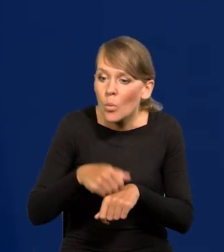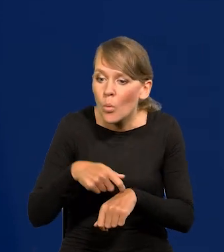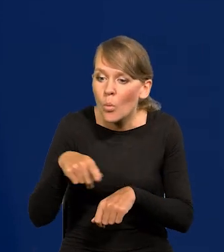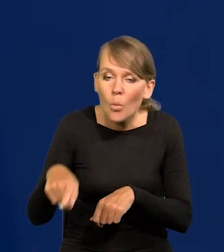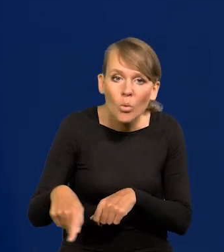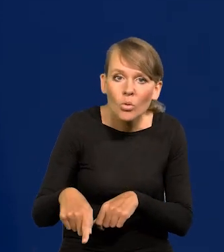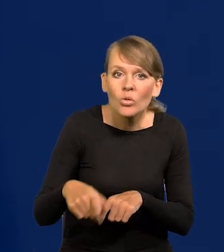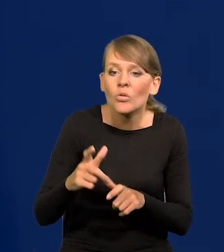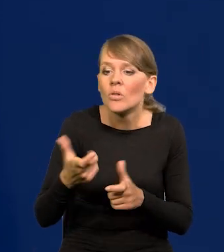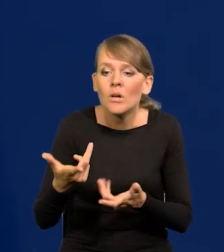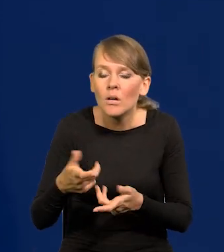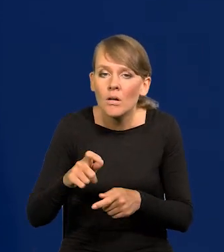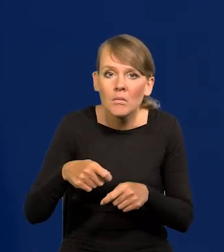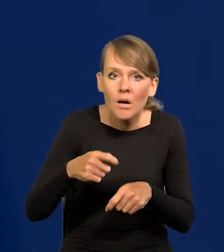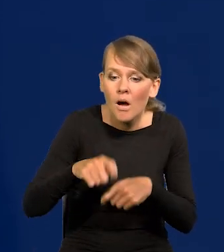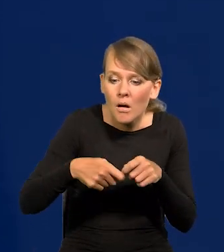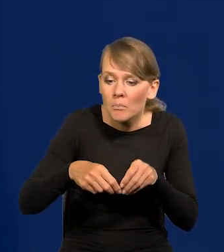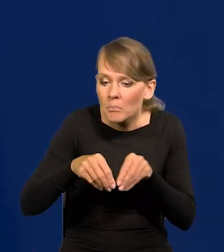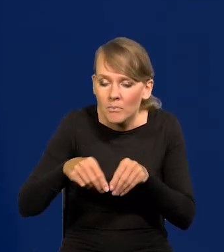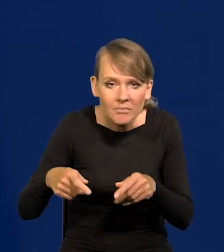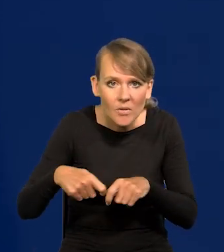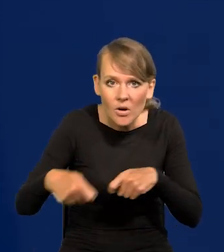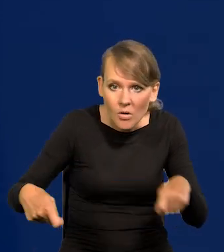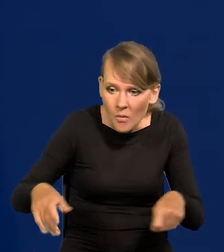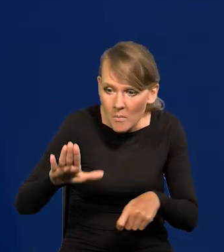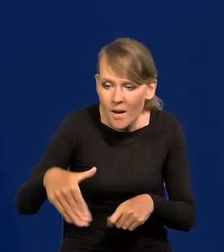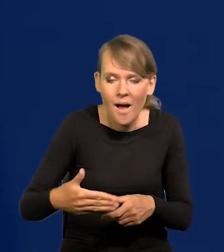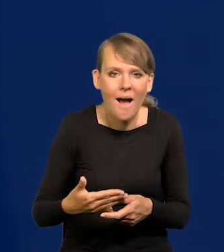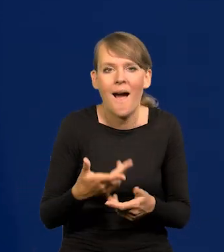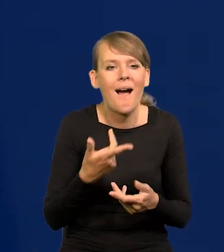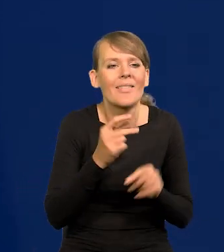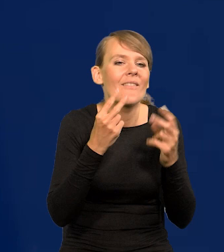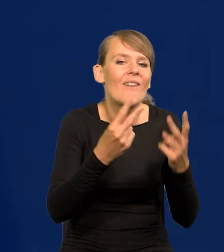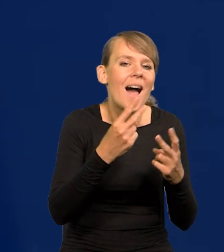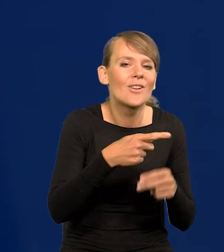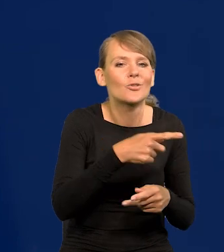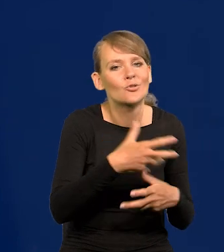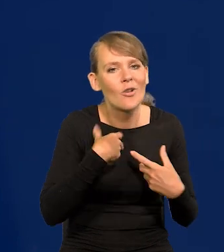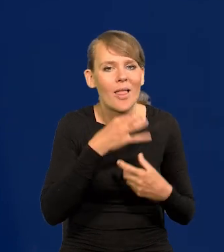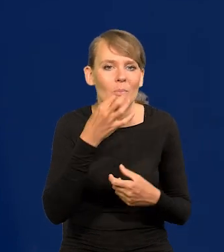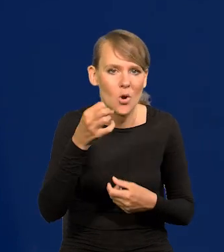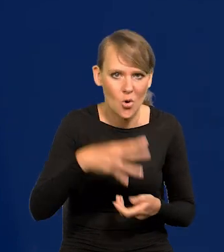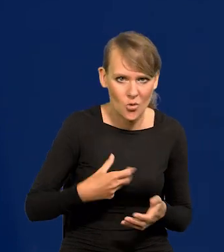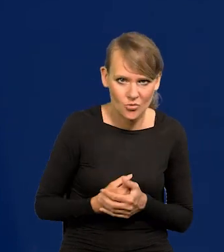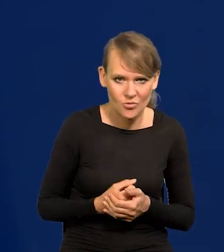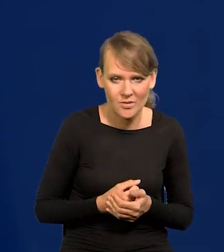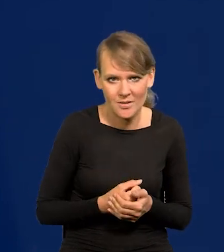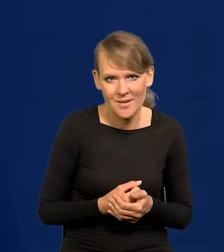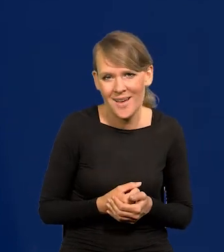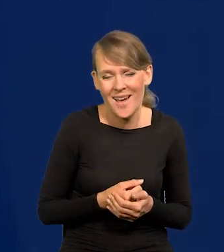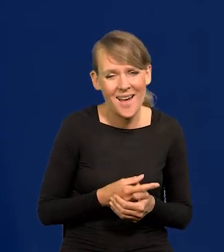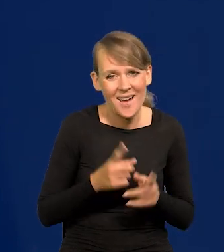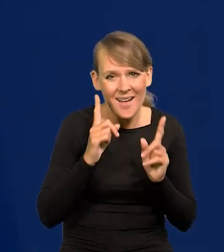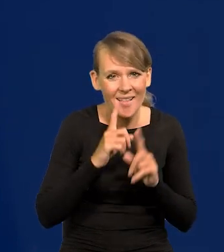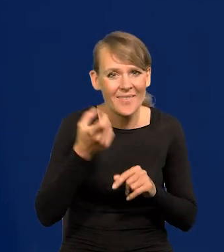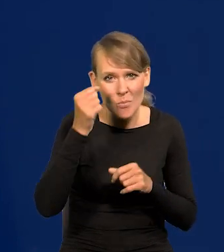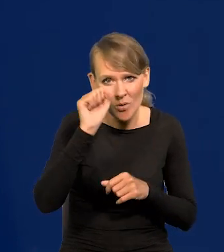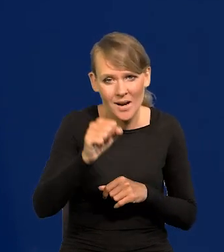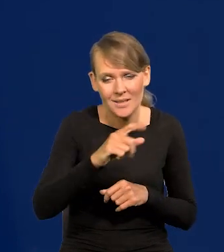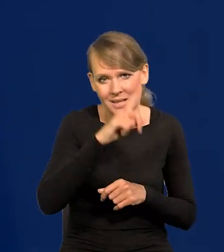niż się ludziom żyje lepiej czy gorzej? No oczywiście to jest deformacja demokracji, bo w tej demokracji ludzie wbrew sobie głosują.